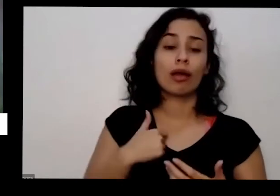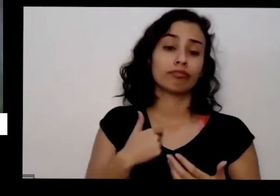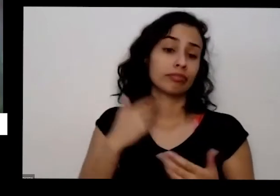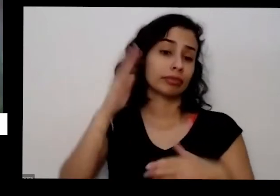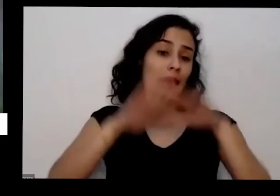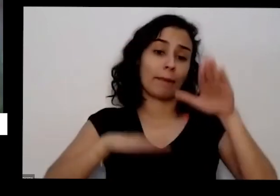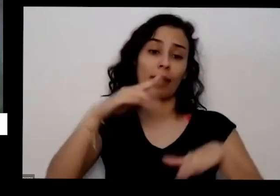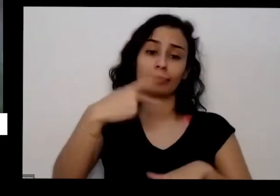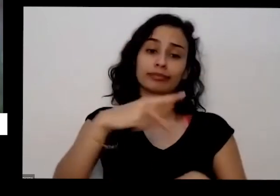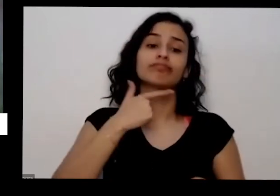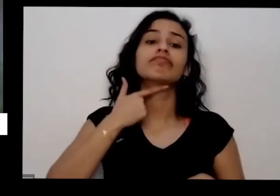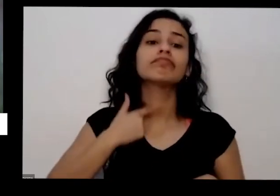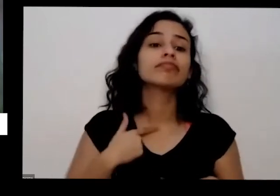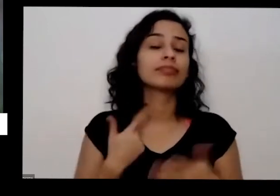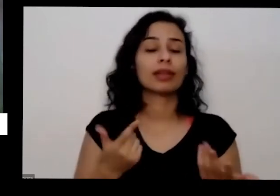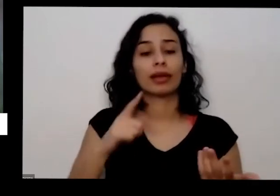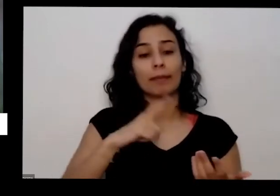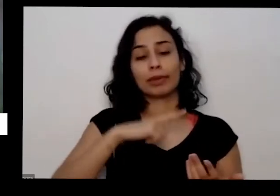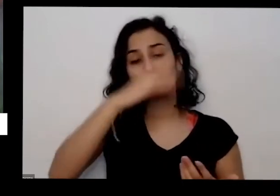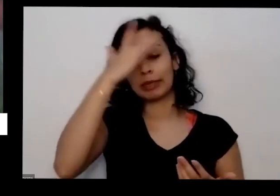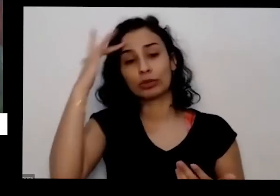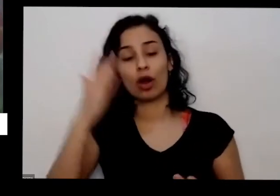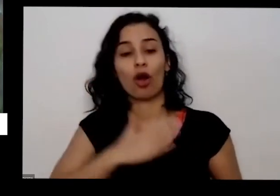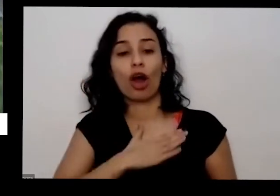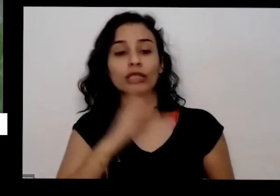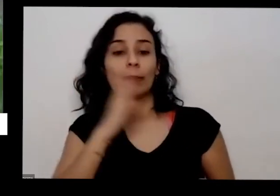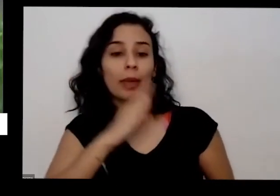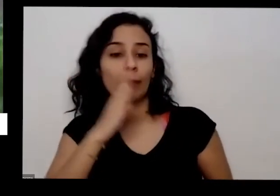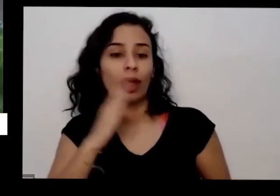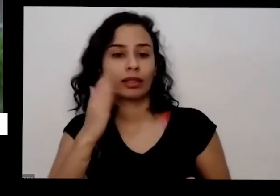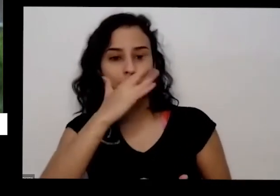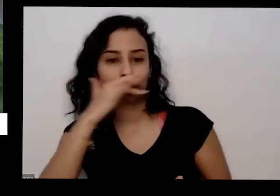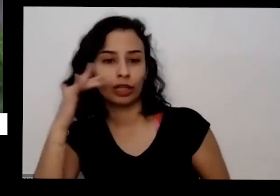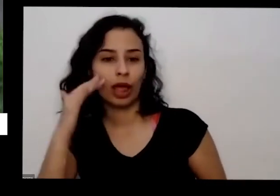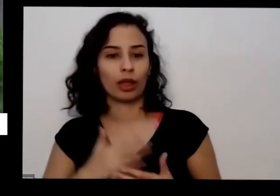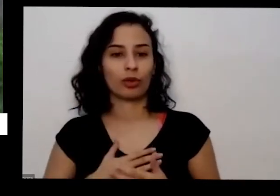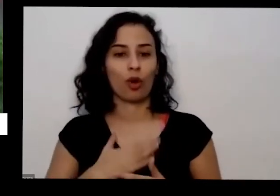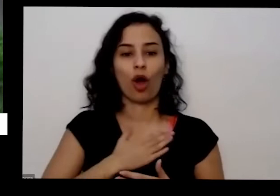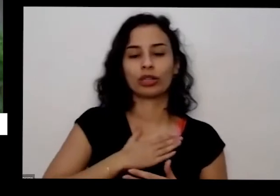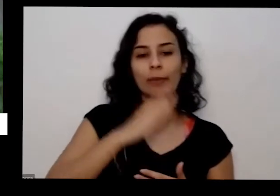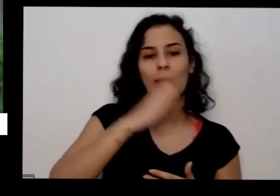o que gosta de pimenta é só de Cheiro não gosta de pimenta ardida eu gosto das duas